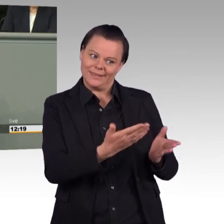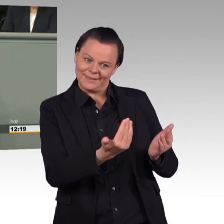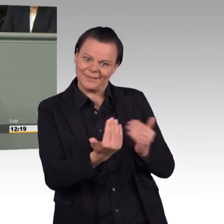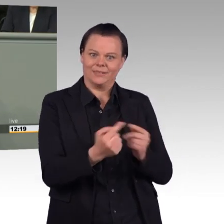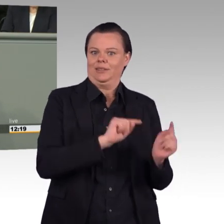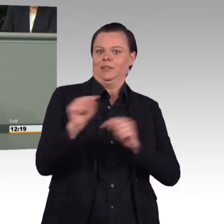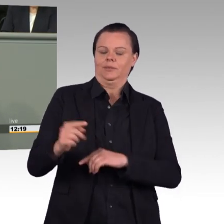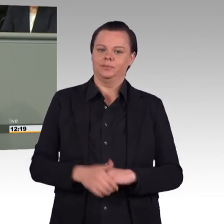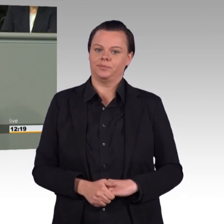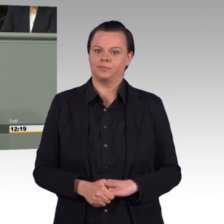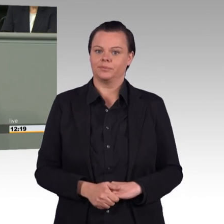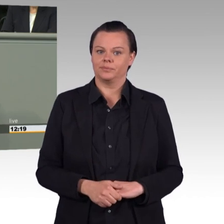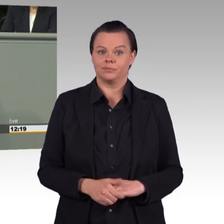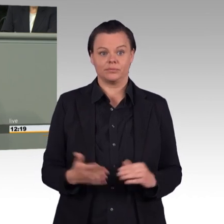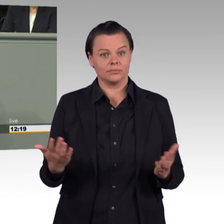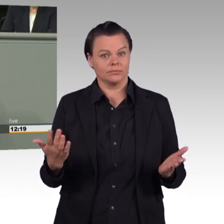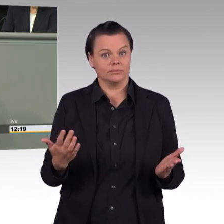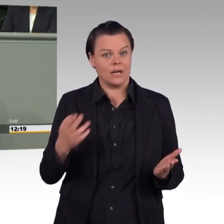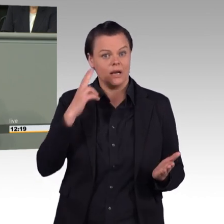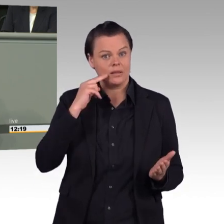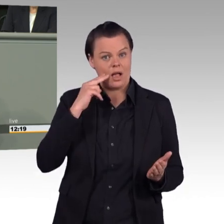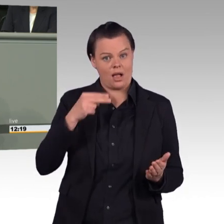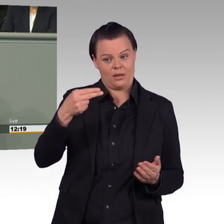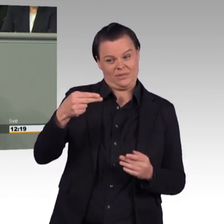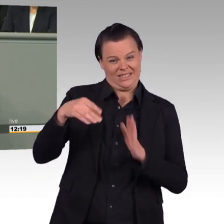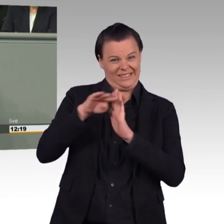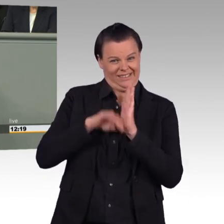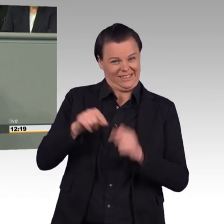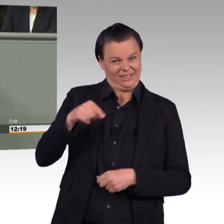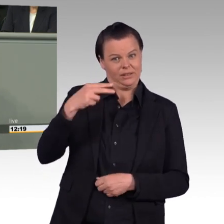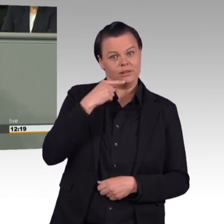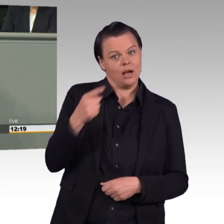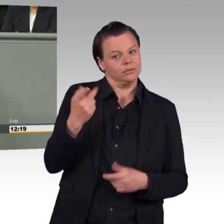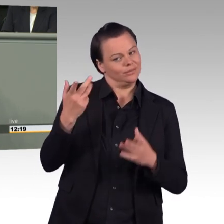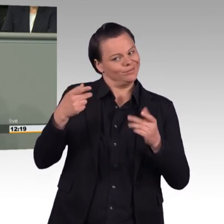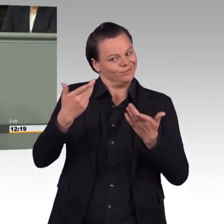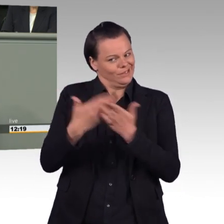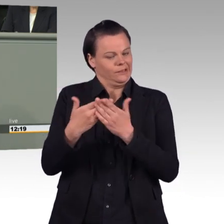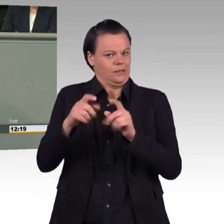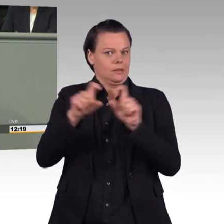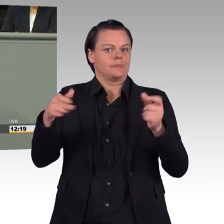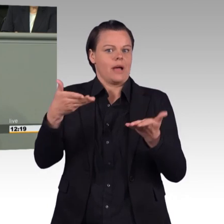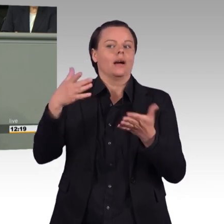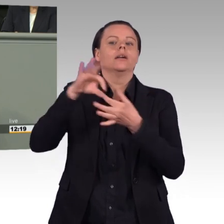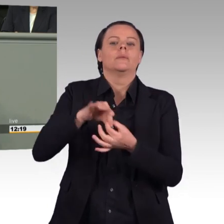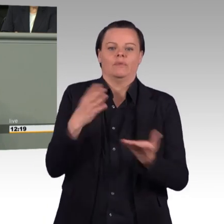Wir wollen nicht mehr und effektivere Einsätze, wir wollen, dass zum Beispiel die Auslandseinsätze der Bundeswehr beendet werden.